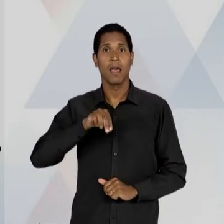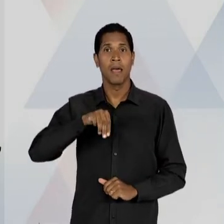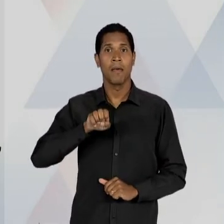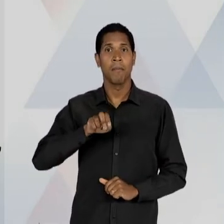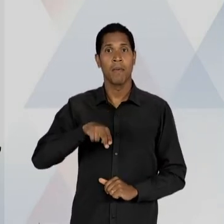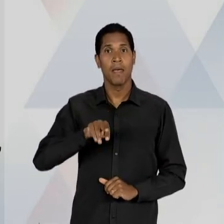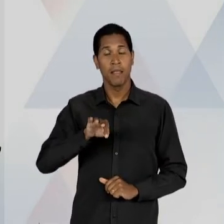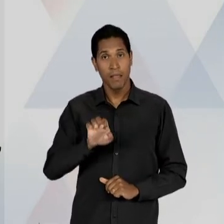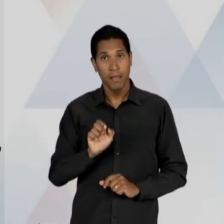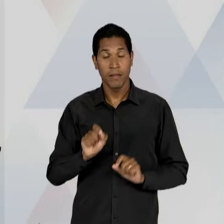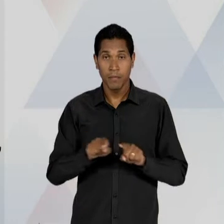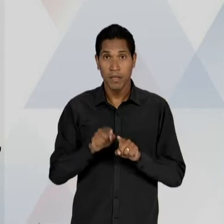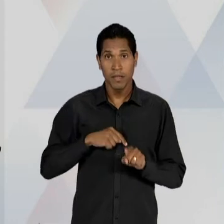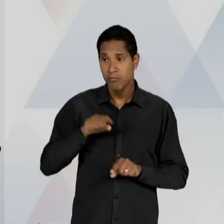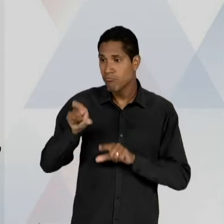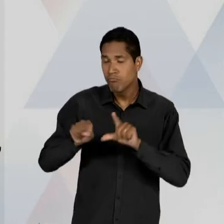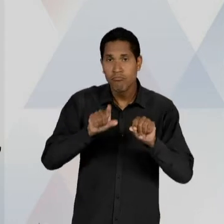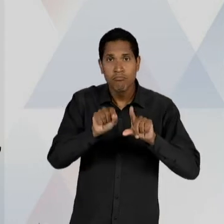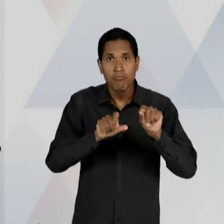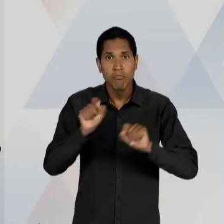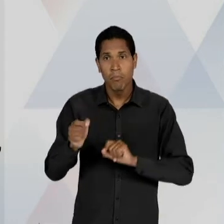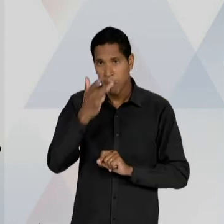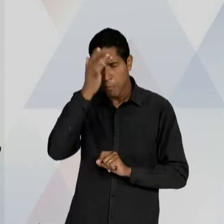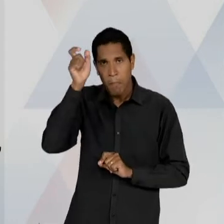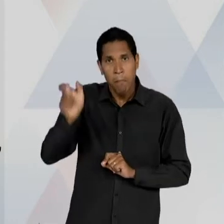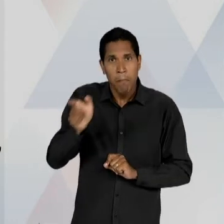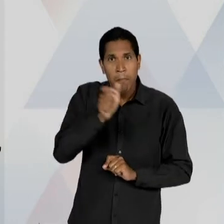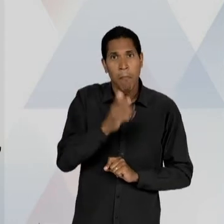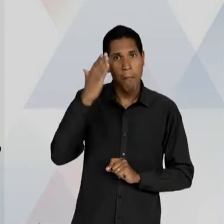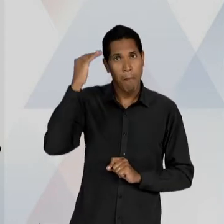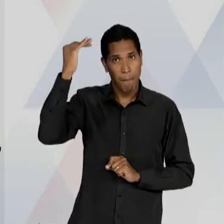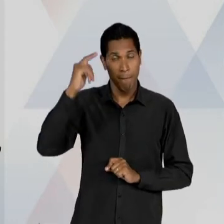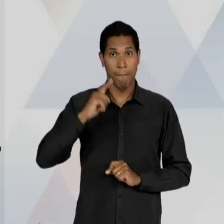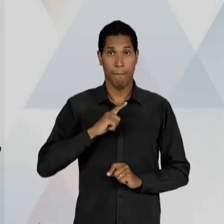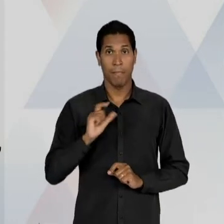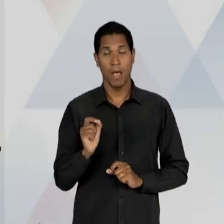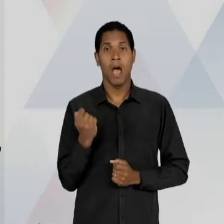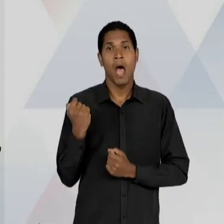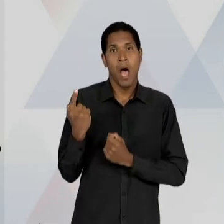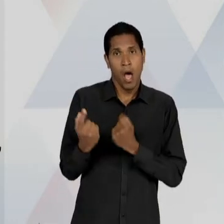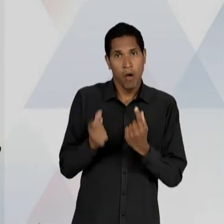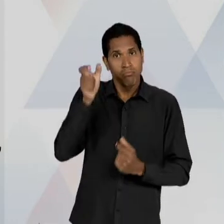NOTÁVEIS DAQUELE PERÍODO; NÓS PODEMOS IDENTIFICAR QUE ALGUNS EDUCADORES LIBERAIS, AO LADO DE ALGUNS